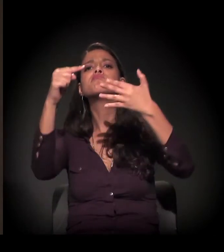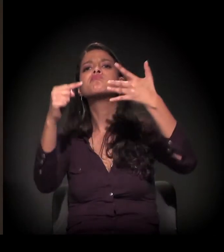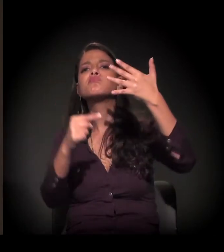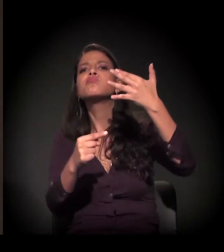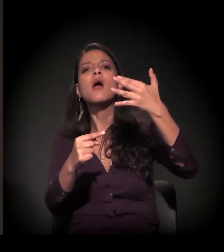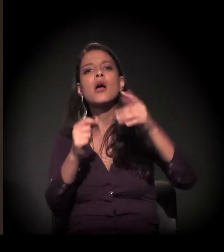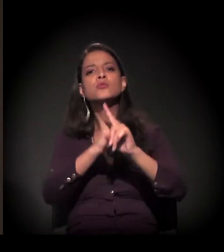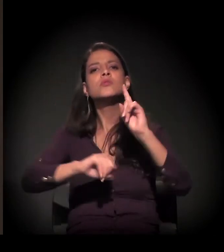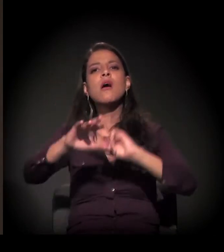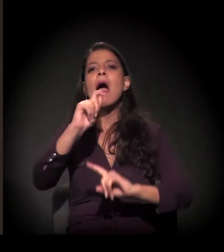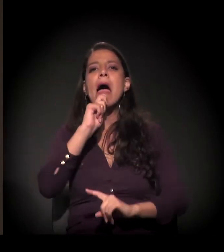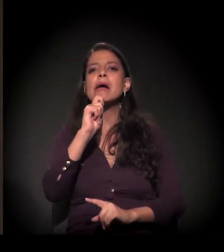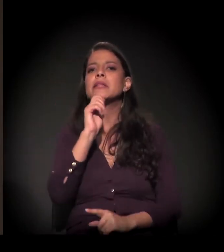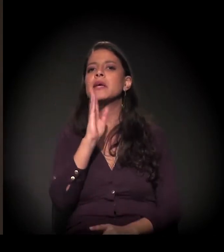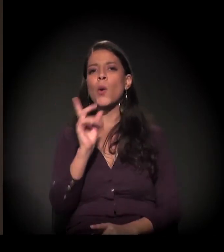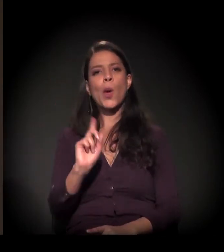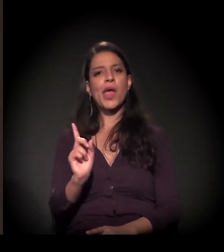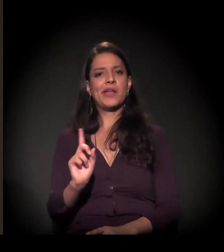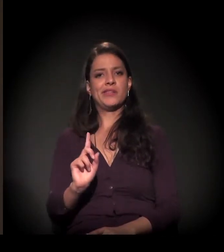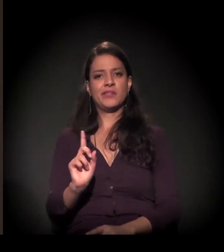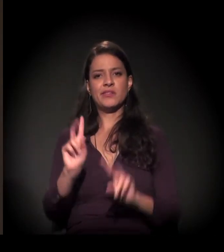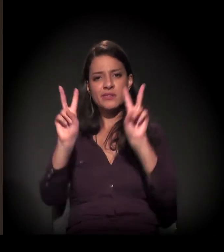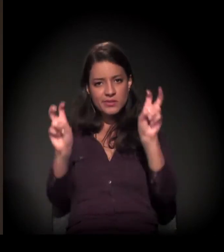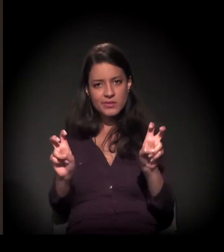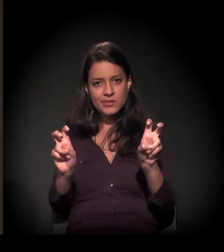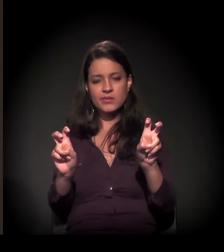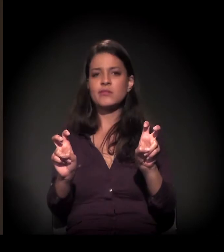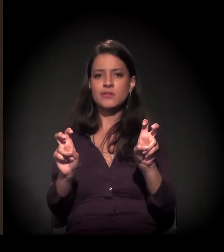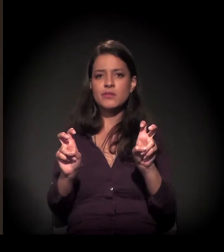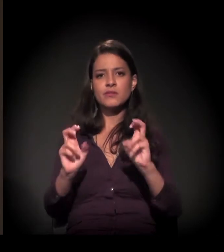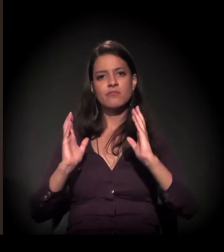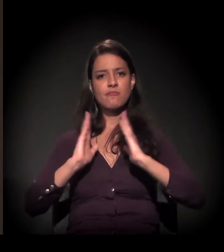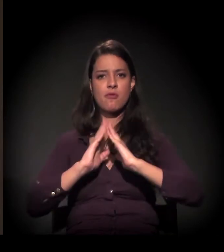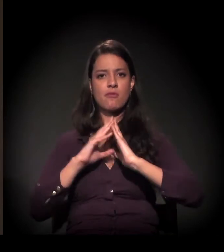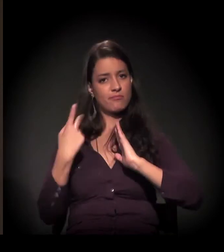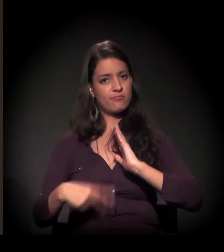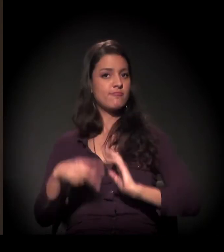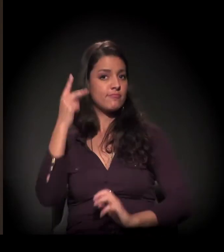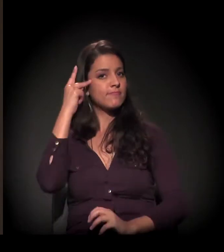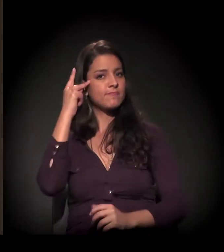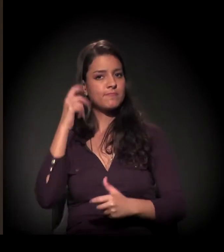que a sociedade ainda não entende sobre o problema da moradia em São Paulo.